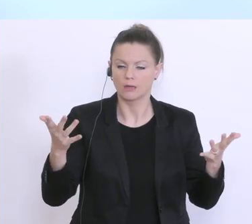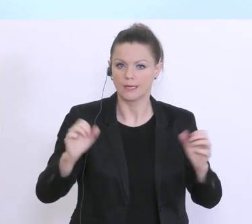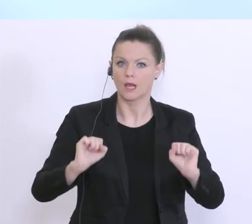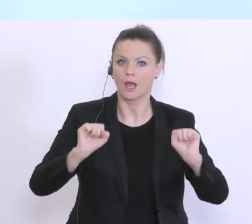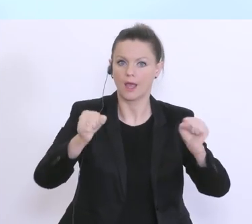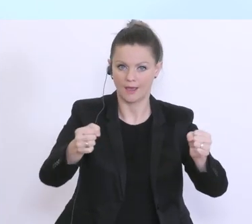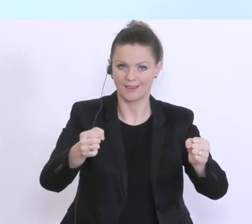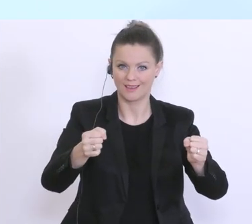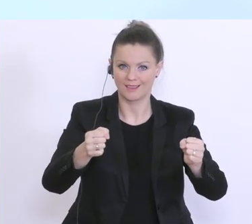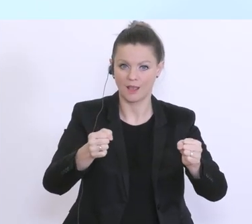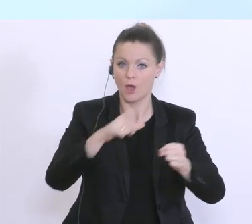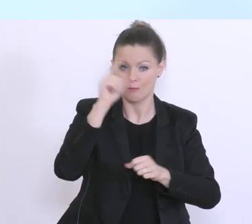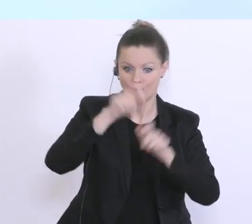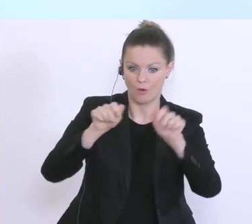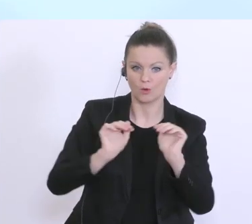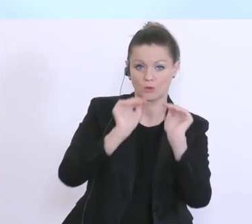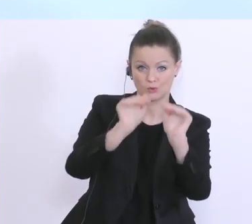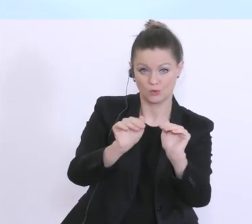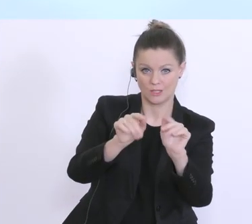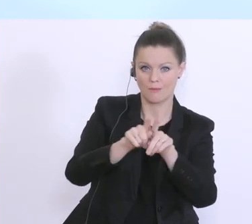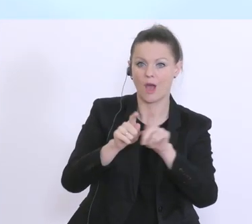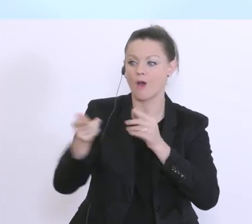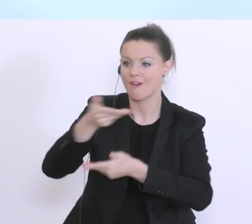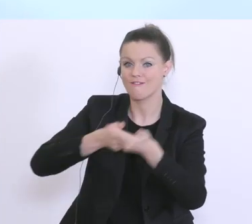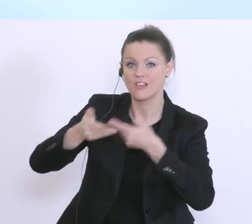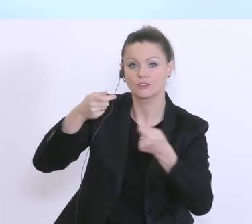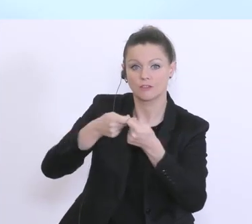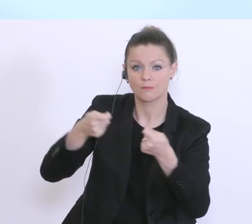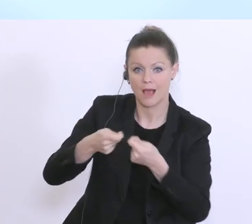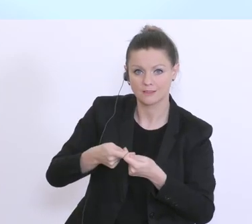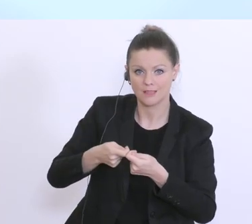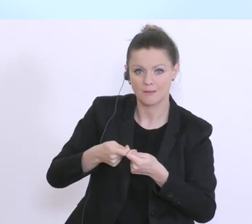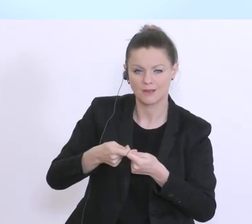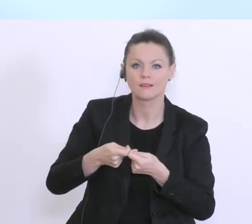aber auch für wirtschaftliche Maßnahmen. Und das Maßnahmenpaket, das Sie kennen in